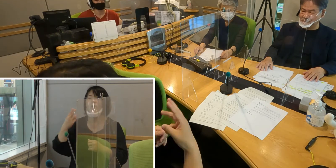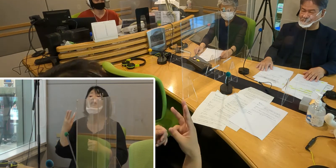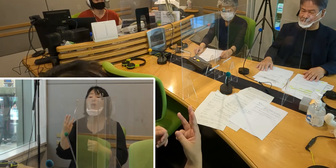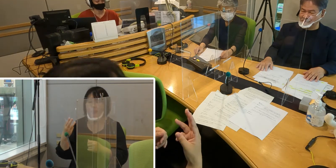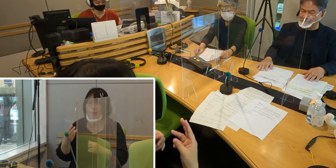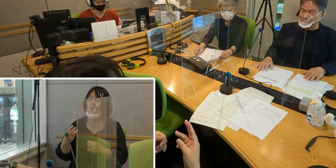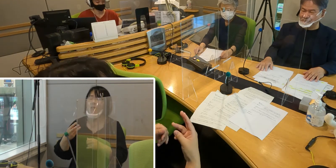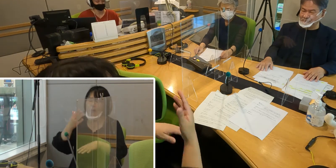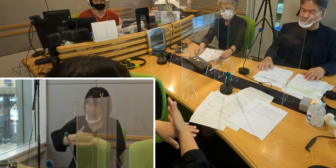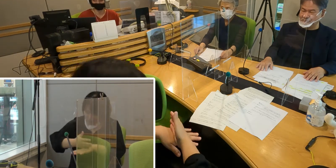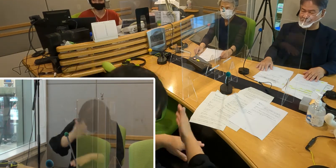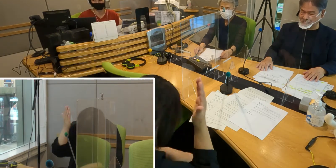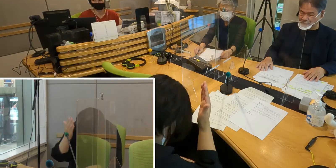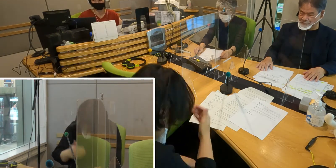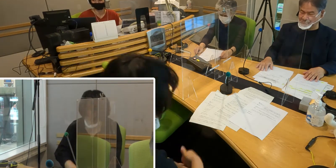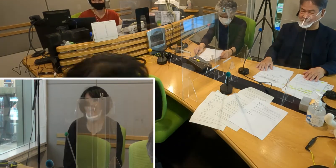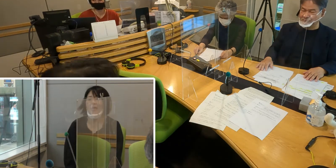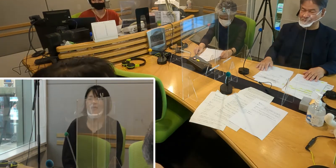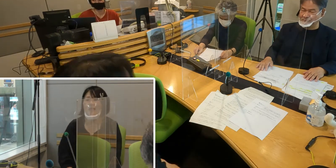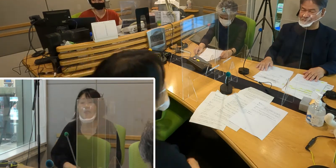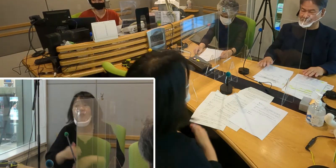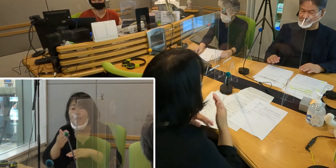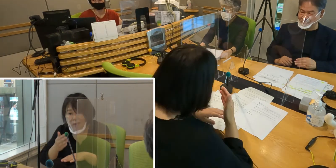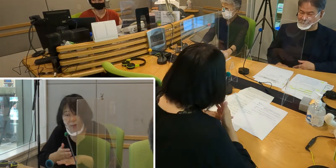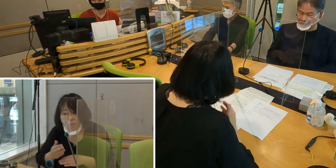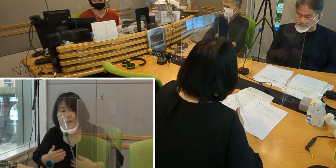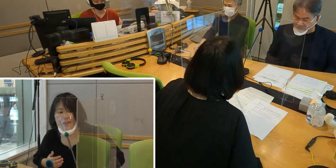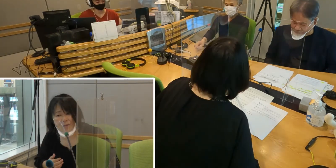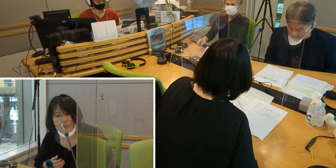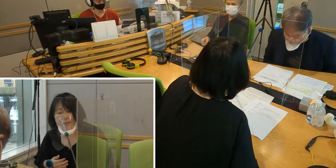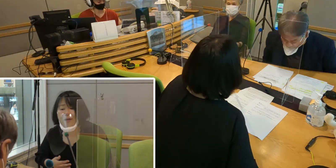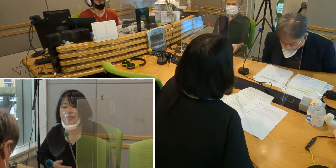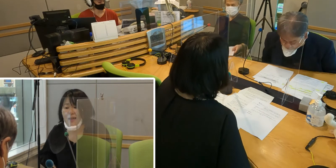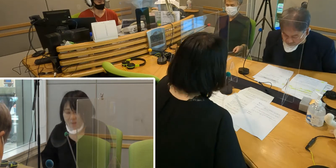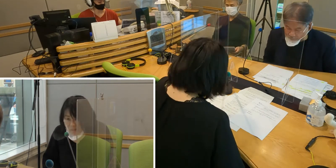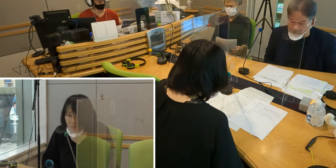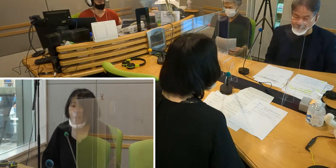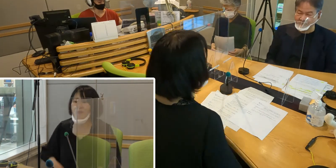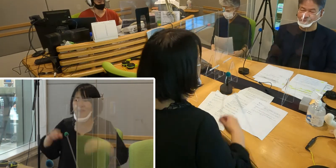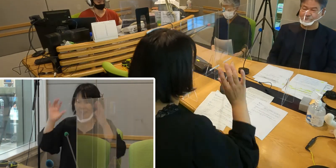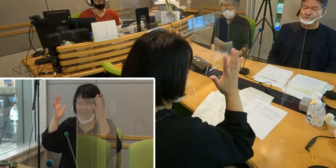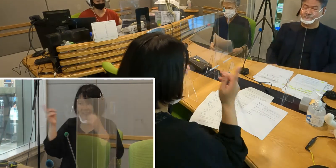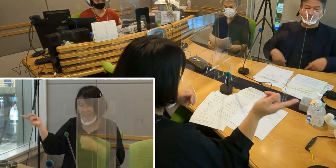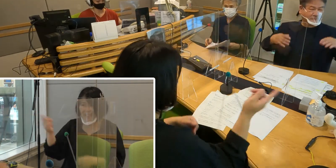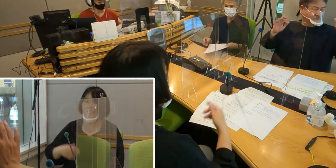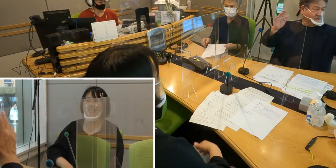ありがとうございました （高橋）ありがとうございました ［森田］どうもありがとうございました